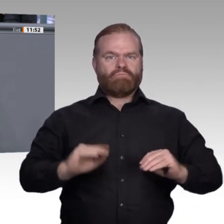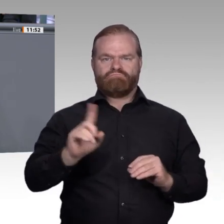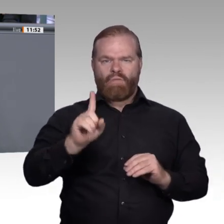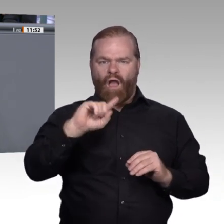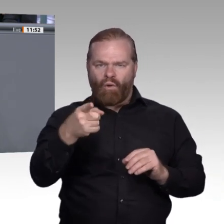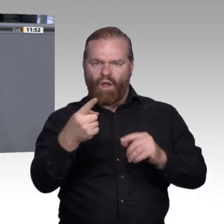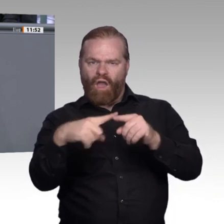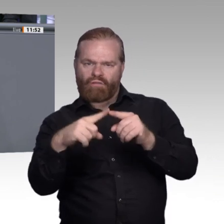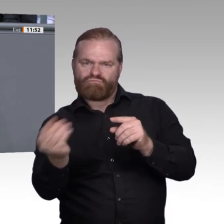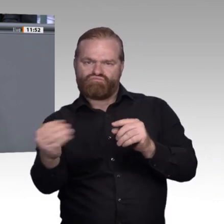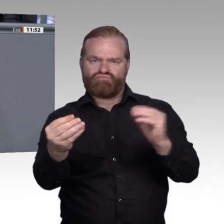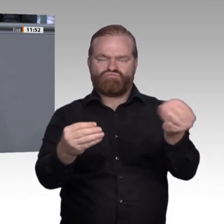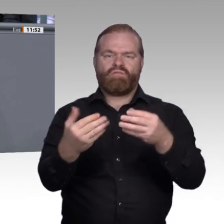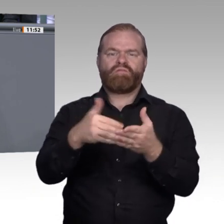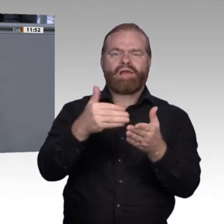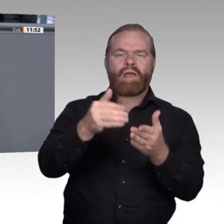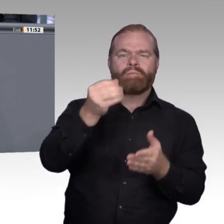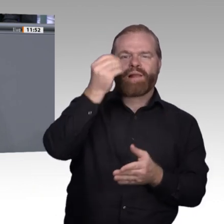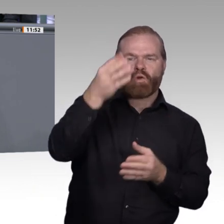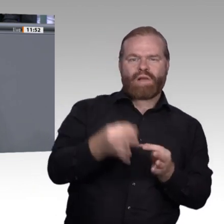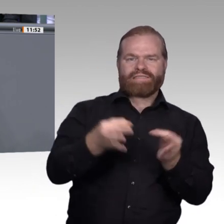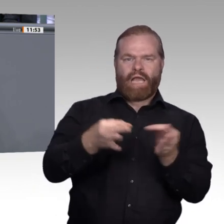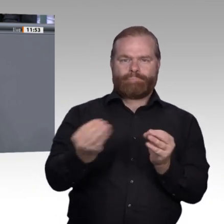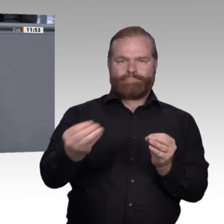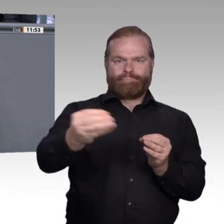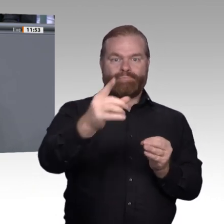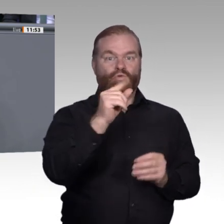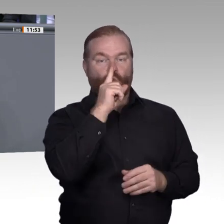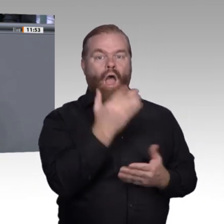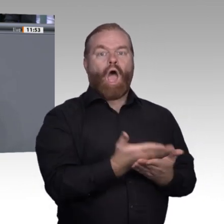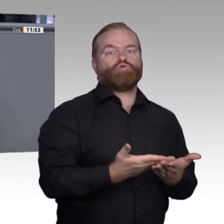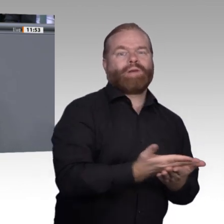Berufsschullehrer werden kann, aber mit einer praxisintegrierten Ausbildung, interdisziplinären